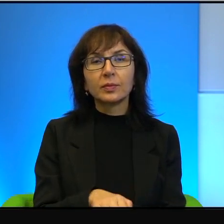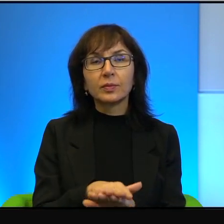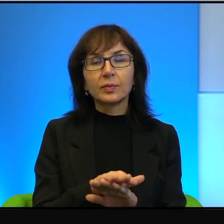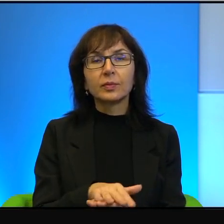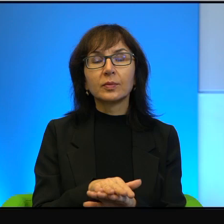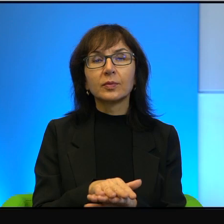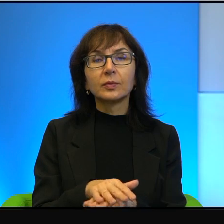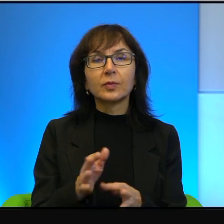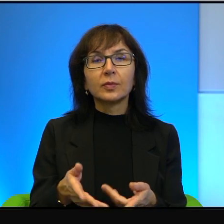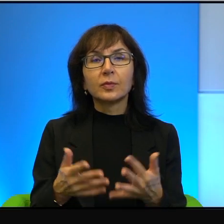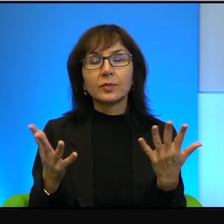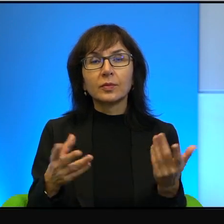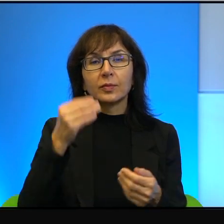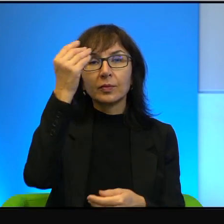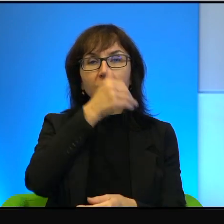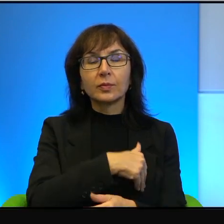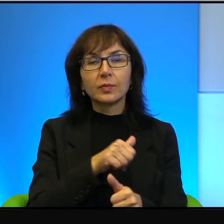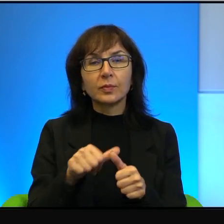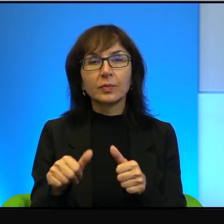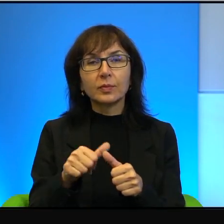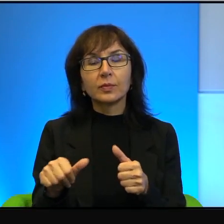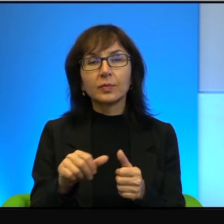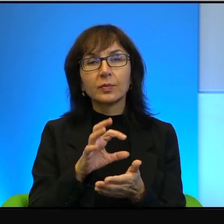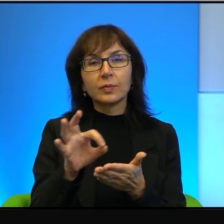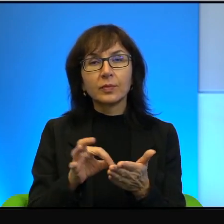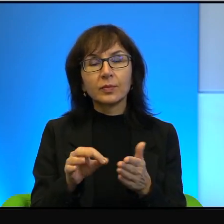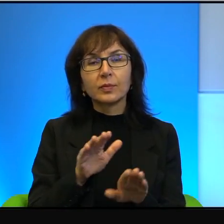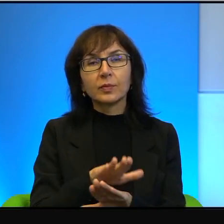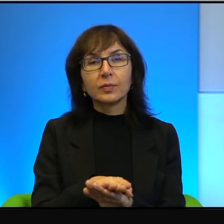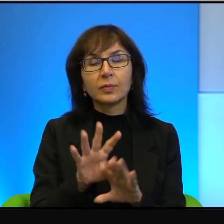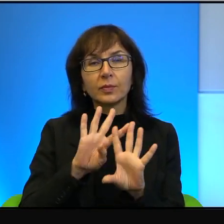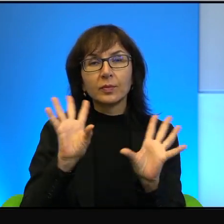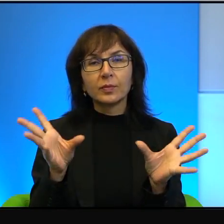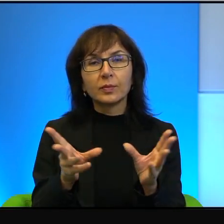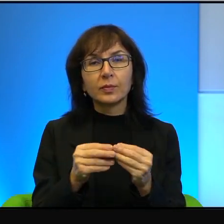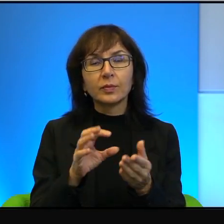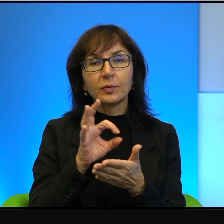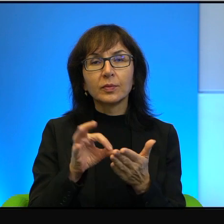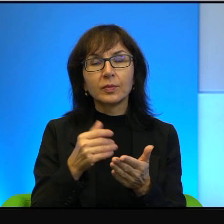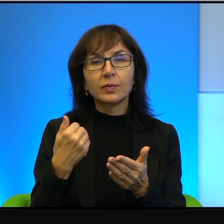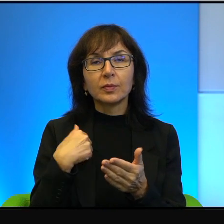w wielu szkołach dzieci miały narysować żółwie i wszystkie te rysunki były identyczne.